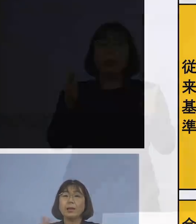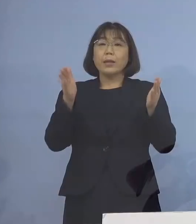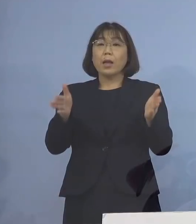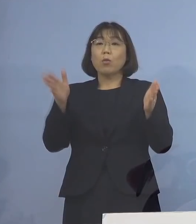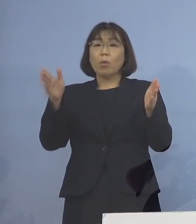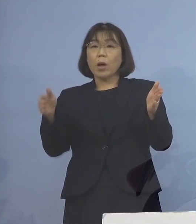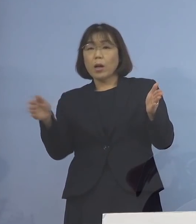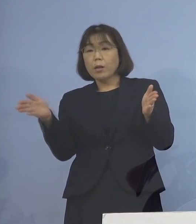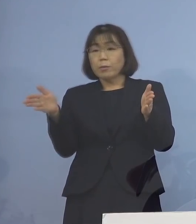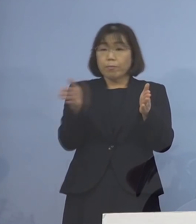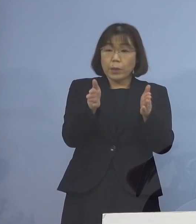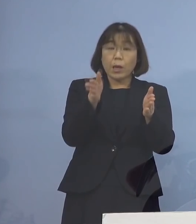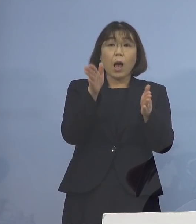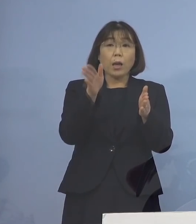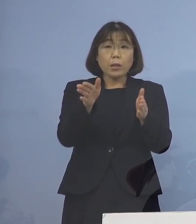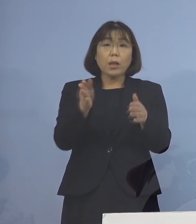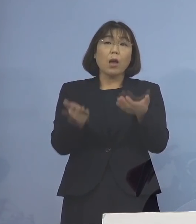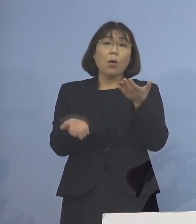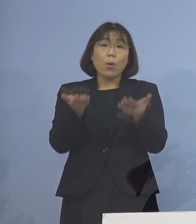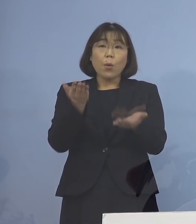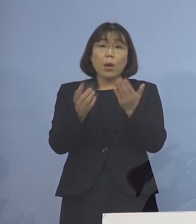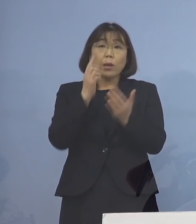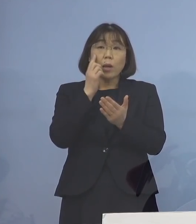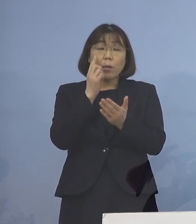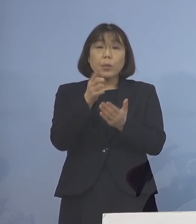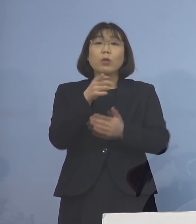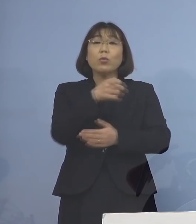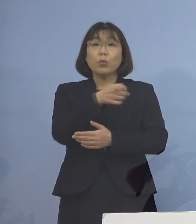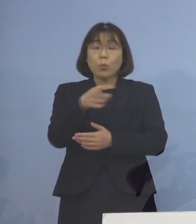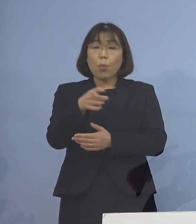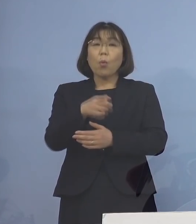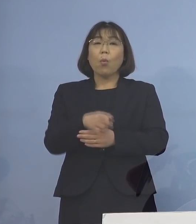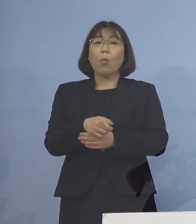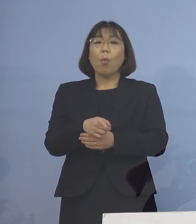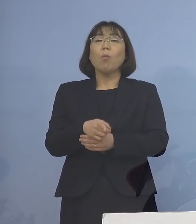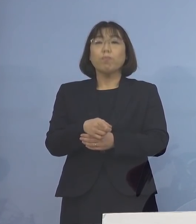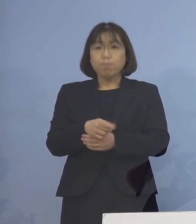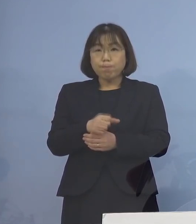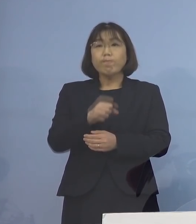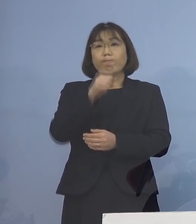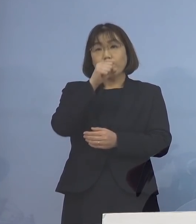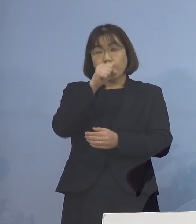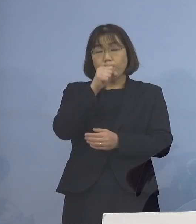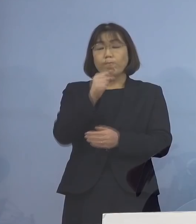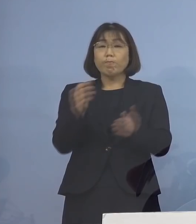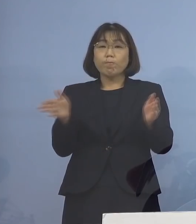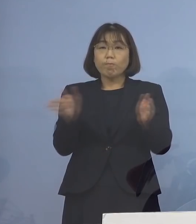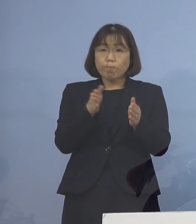これだけを比べてみると、非常に 合理的な形となったものとなります